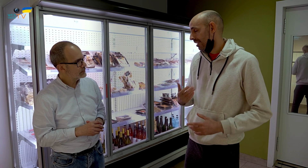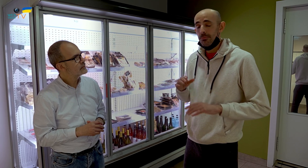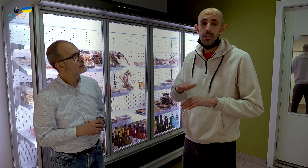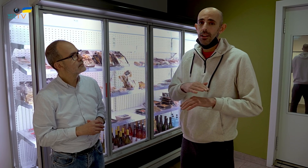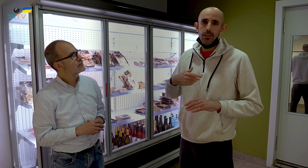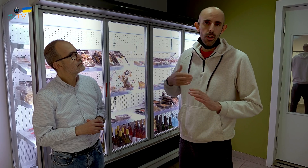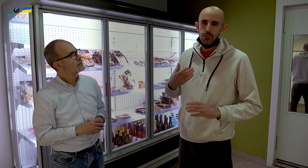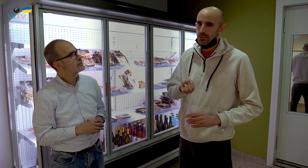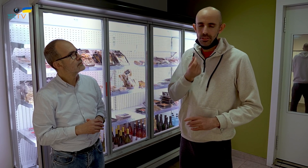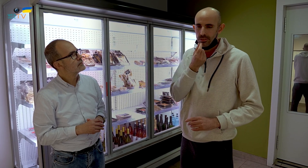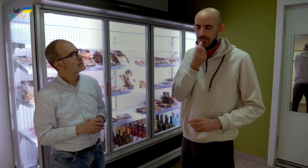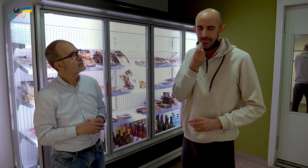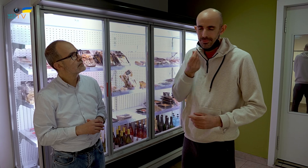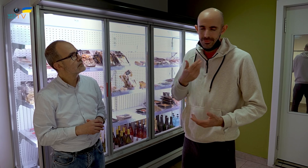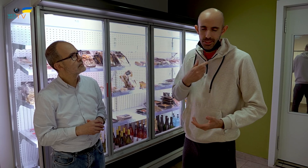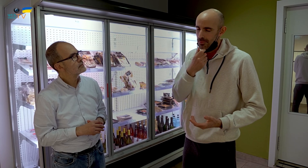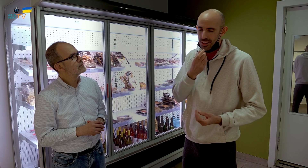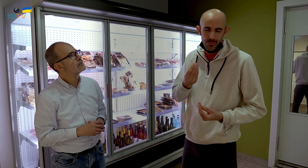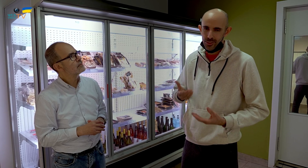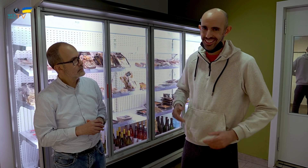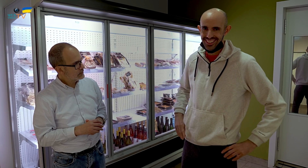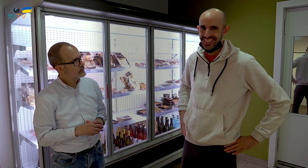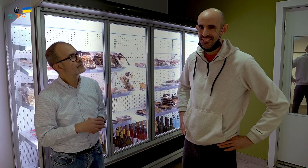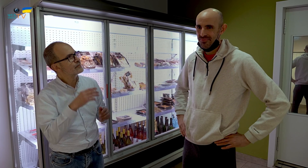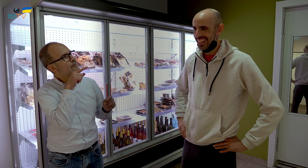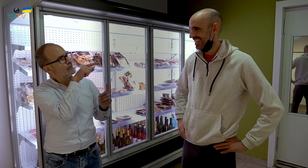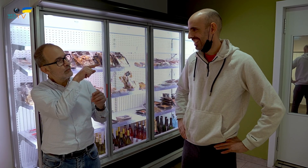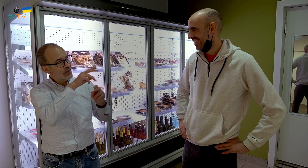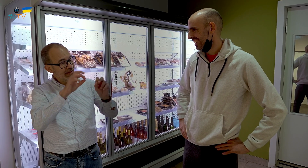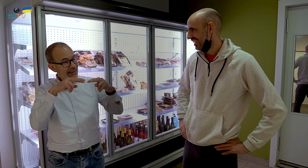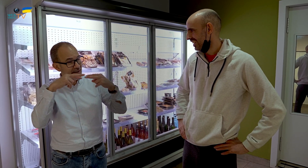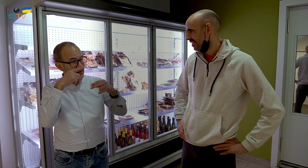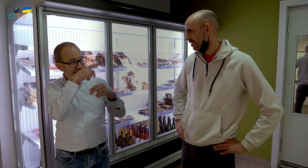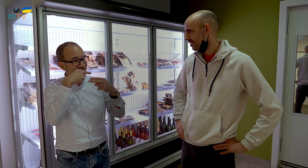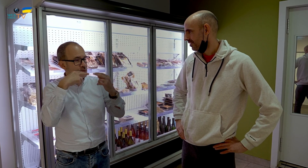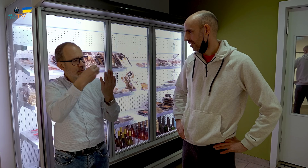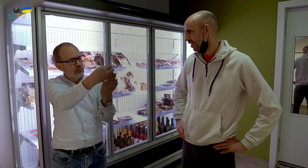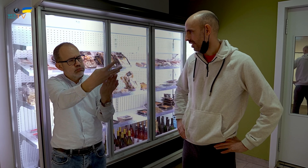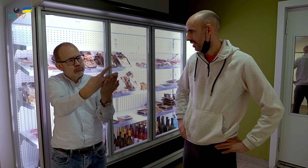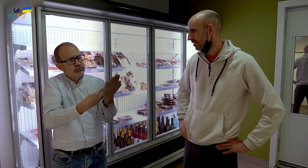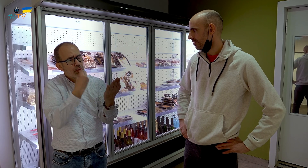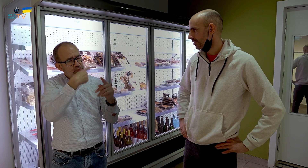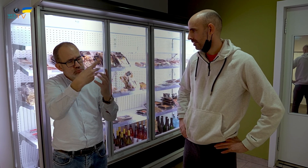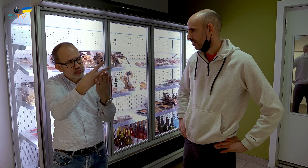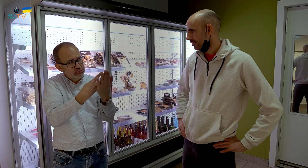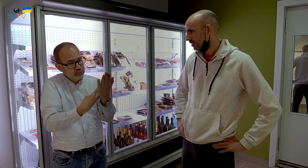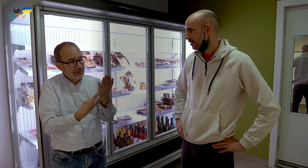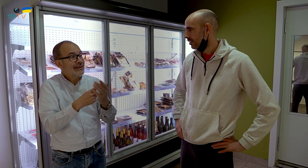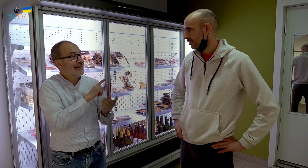Porque tiene un sabor que a mí me gusta mucho. ¿Y aquí se encuentran todos los platos del menú del restaurante,